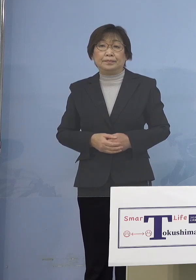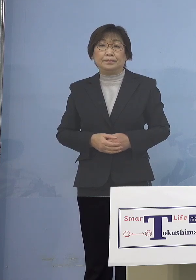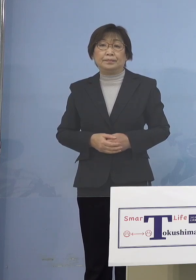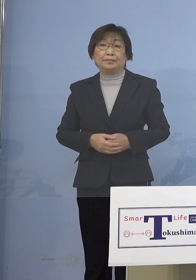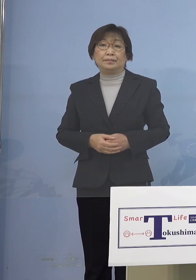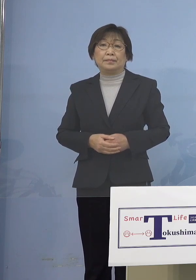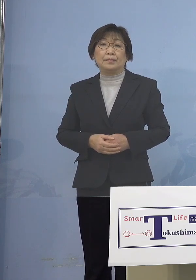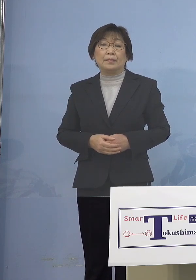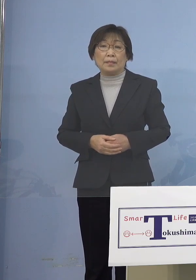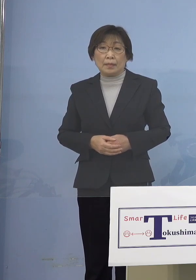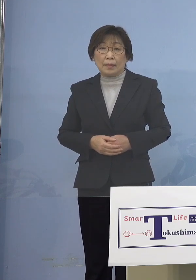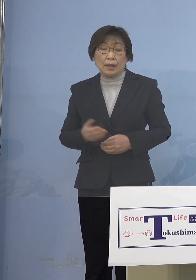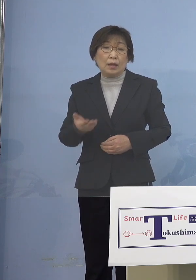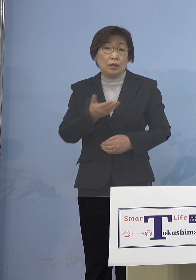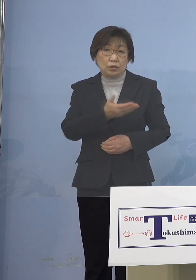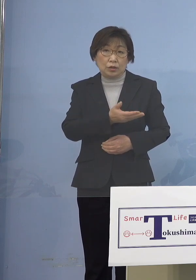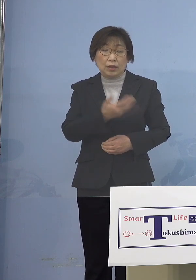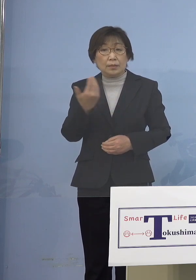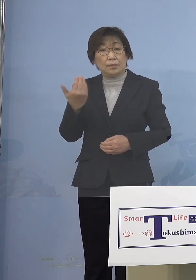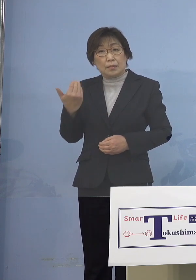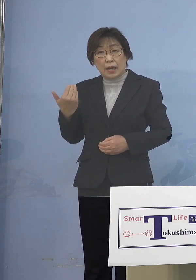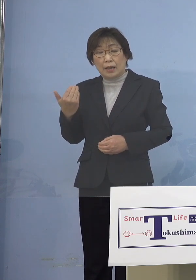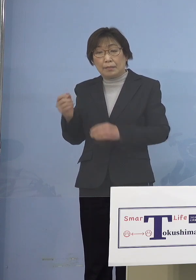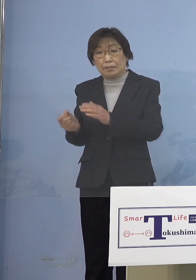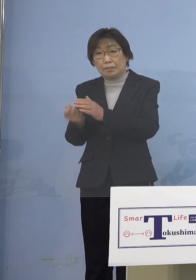次に過去に発生した クラスターにつきまして